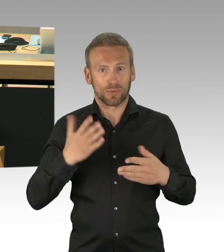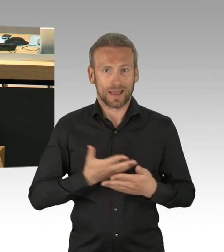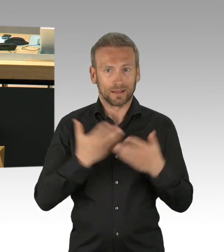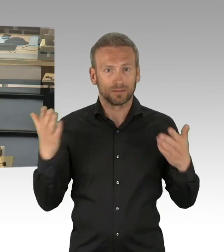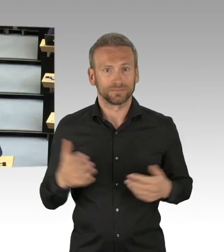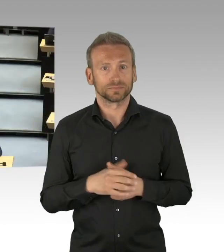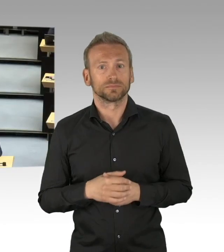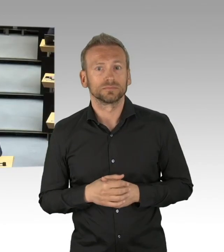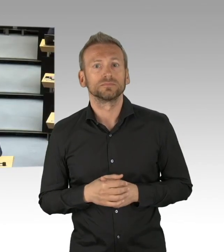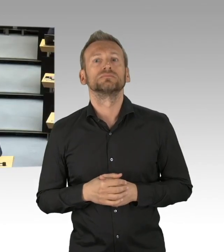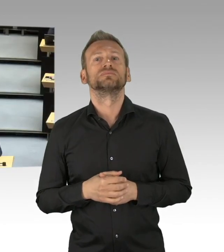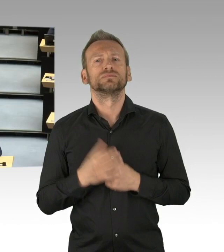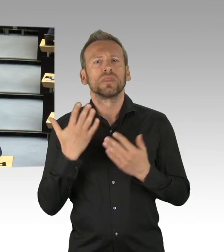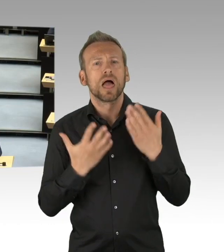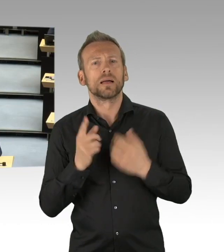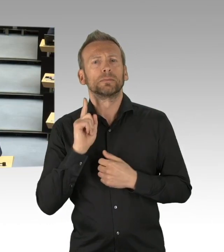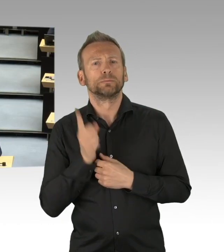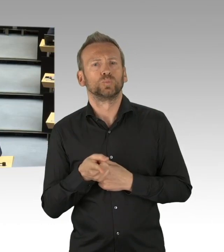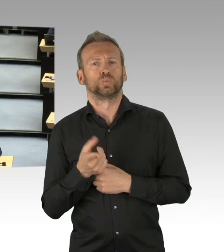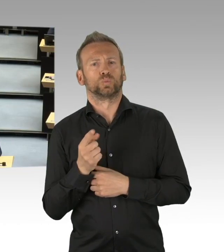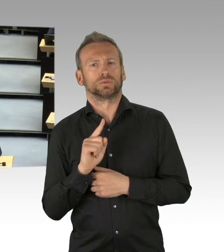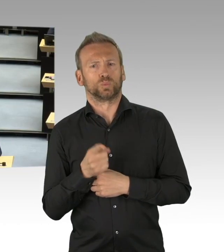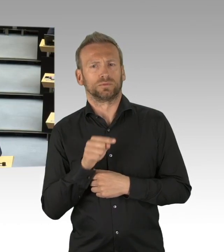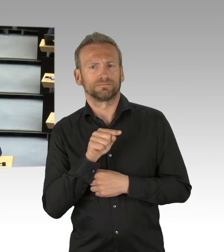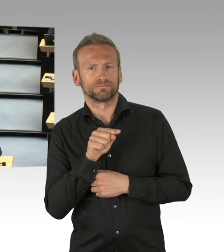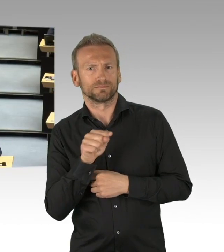zum Schutze der Debatte hier, damit sich alle hier auf eine Debatte vorbereiten können,